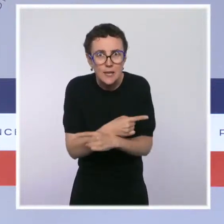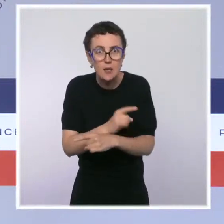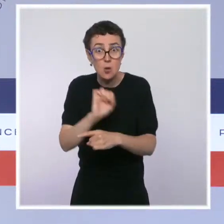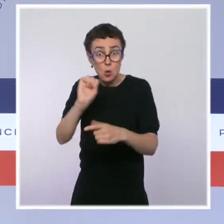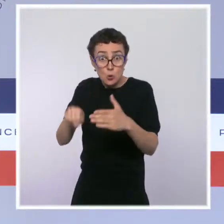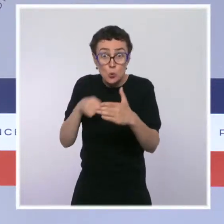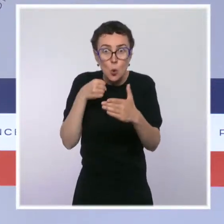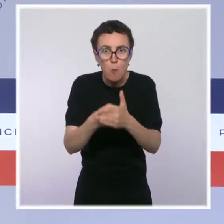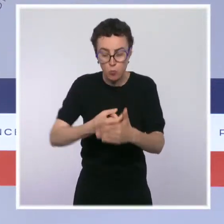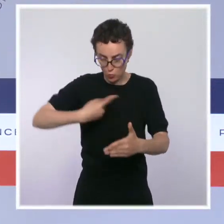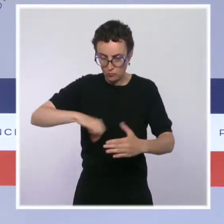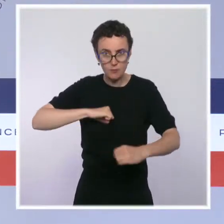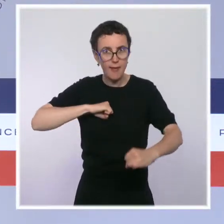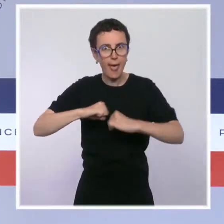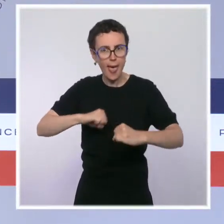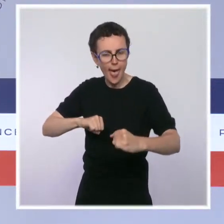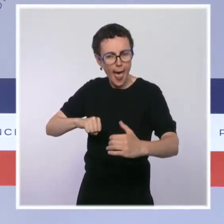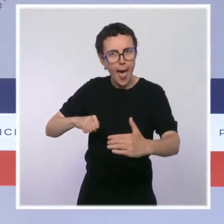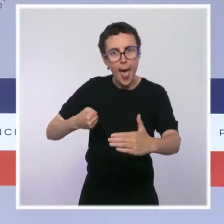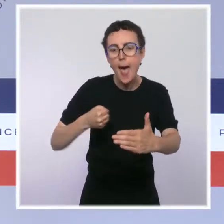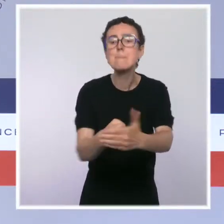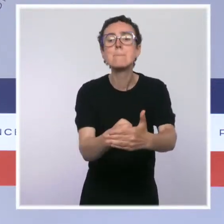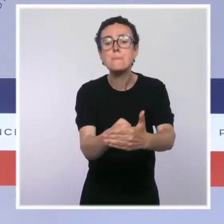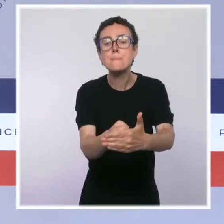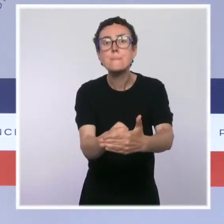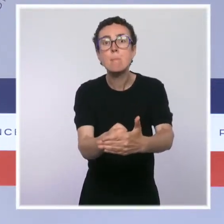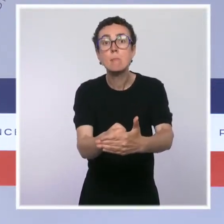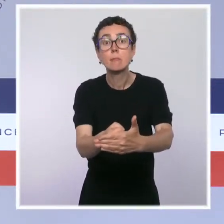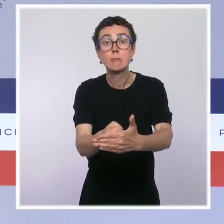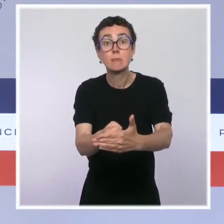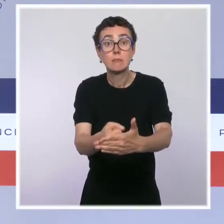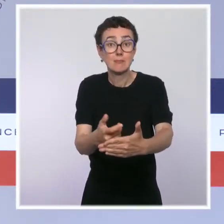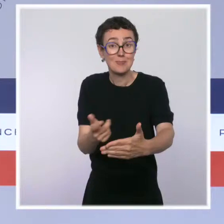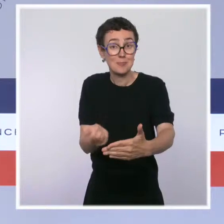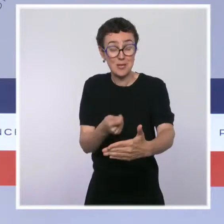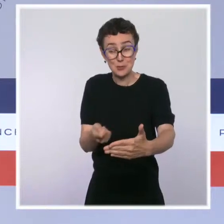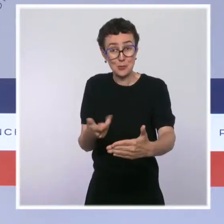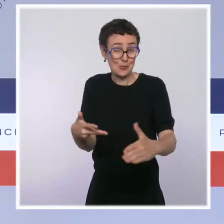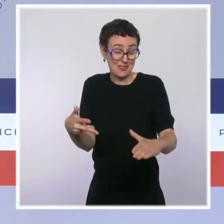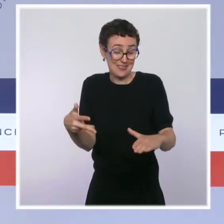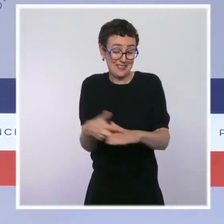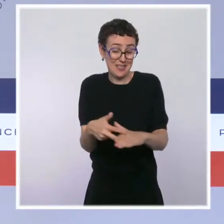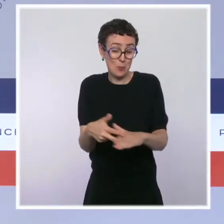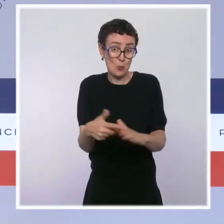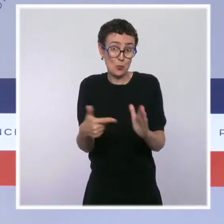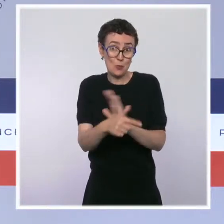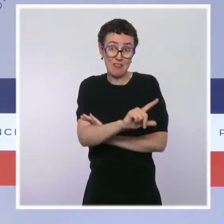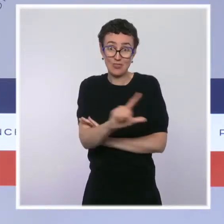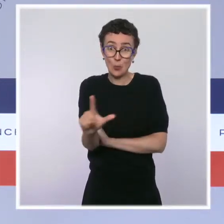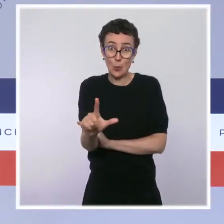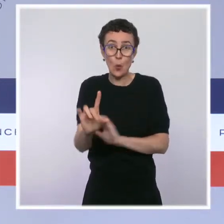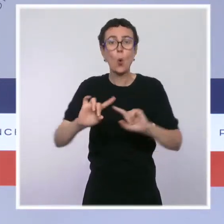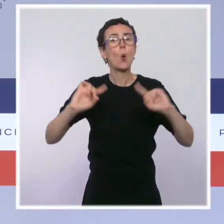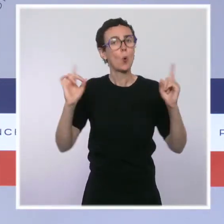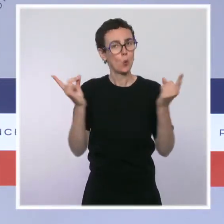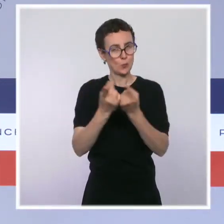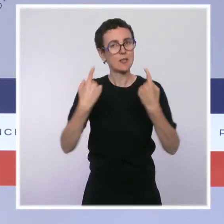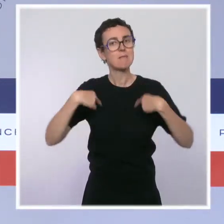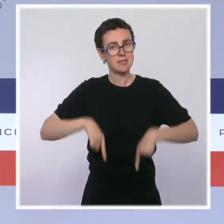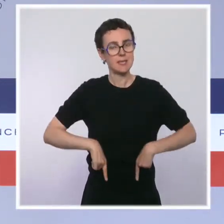Donc, oui, il y aura une loi de programmation qui sera présentée et adoptée en Conseil des ministres début 2022. Ensuite, vous l'avez dit, il y a évidemment des échéances électorales.